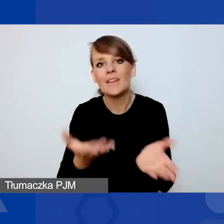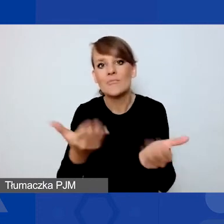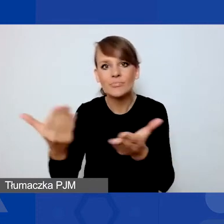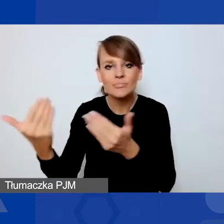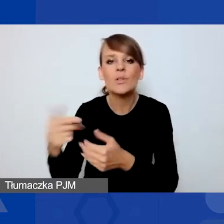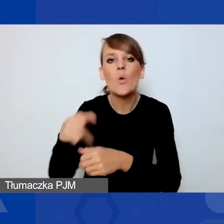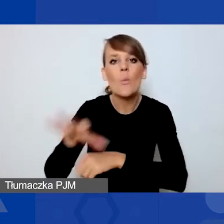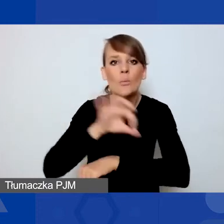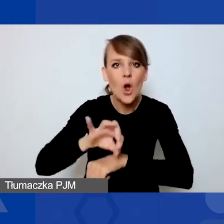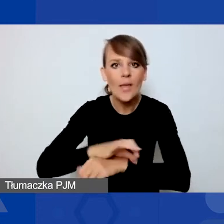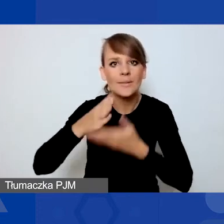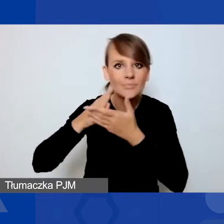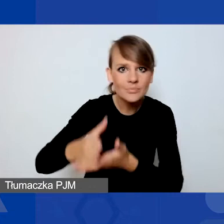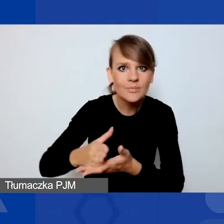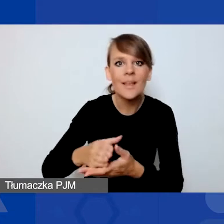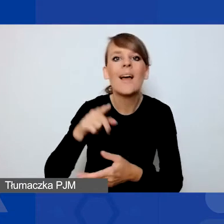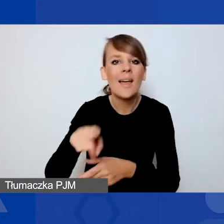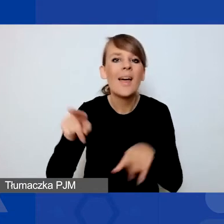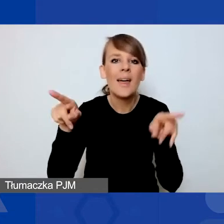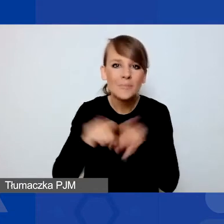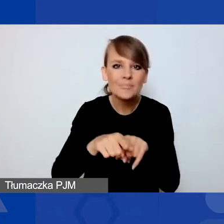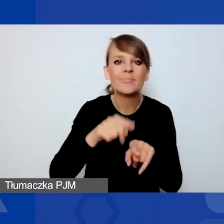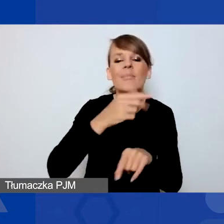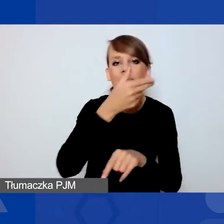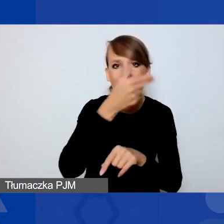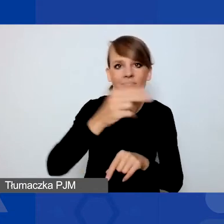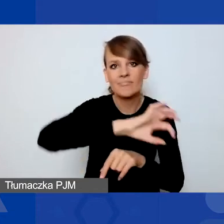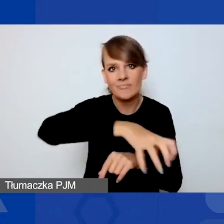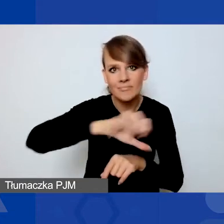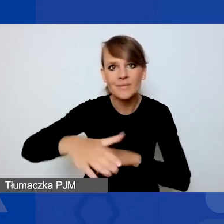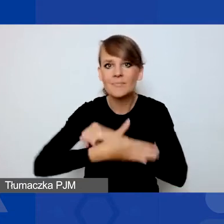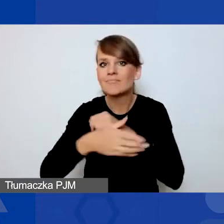I one, chociaż dotyczą tych samych obszarów wsparcia co projekty w konkursie tematycznym,